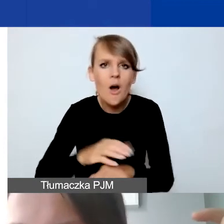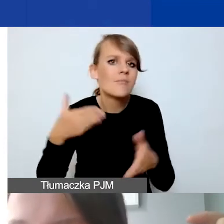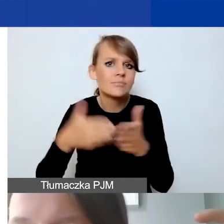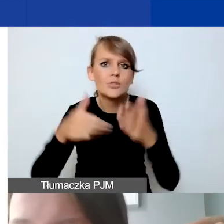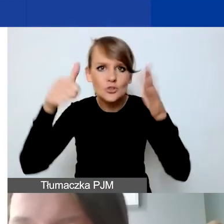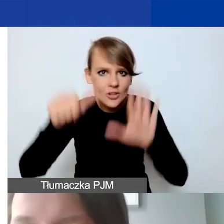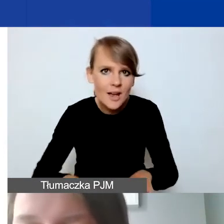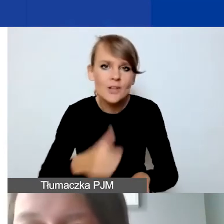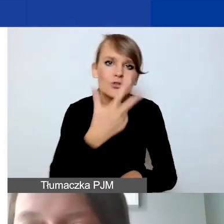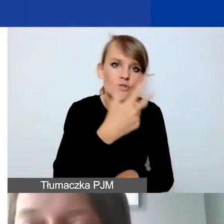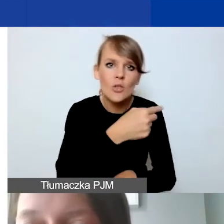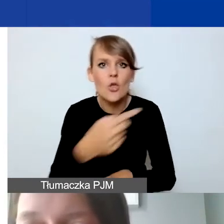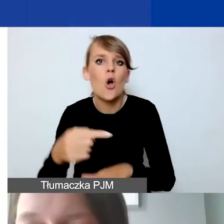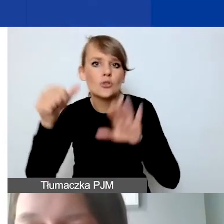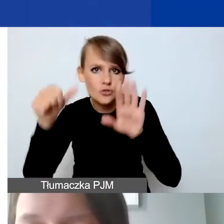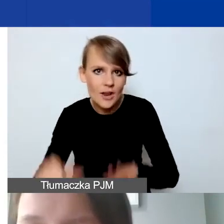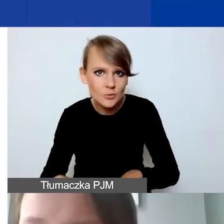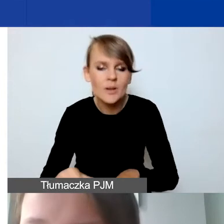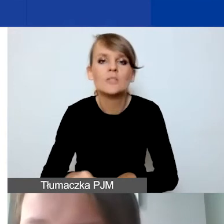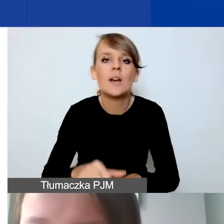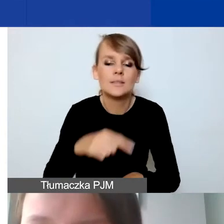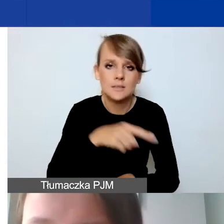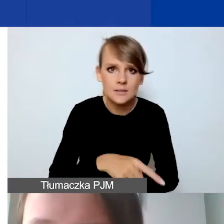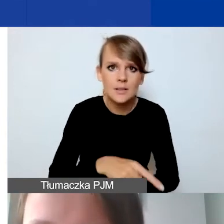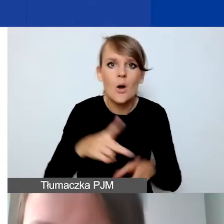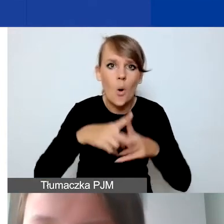od trzech do sześciu miesięcy okresu realizacji,